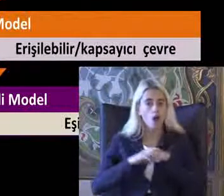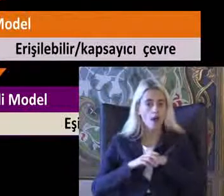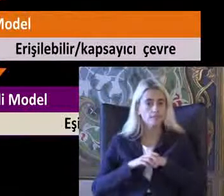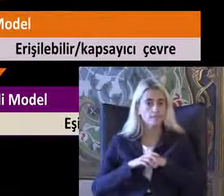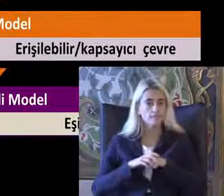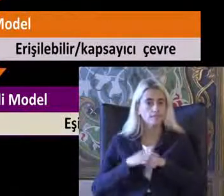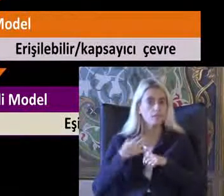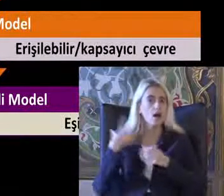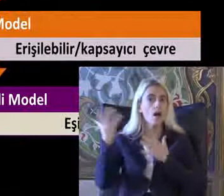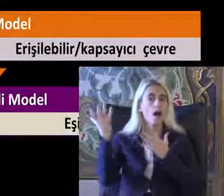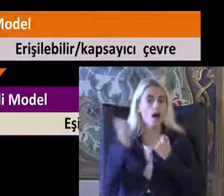Altılı aldım